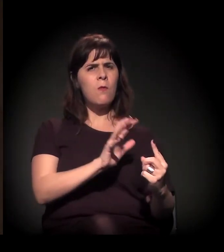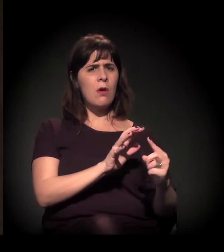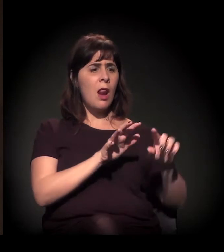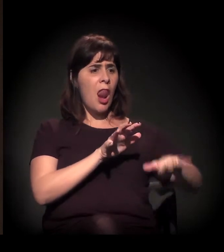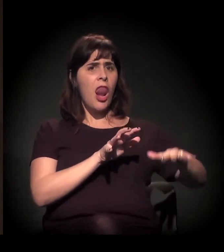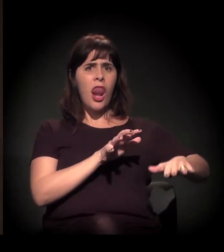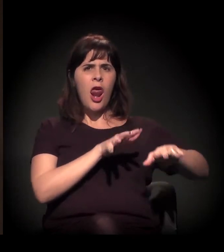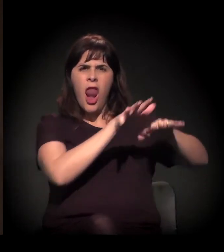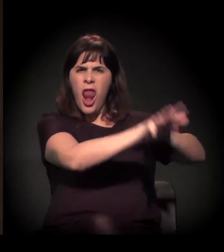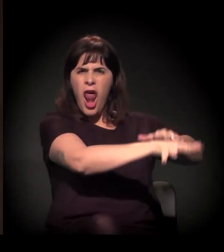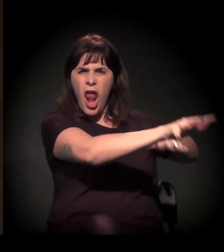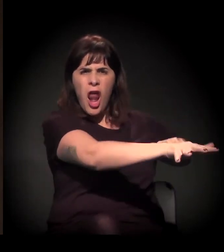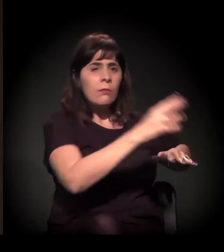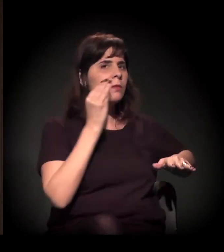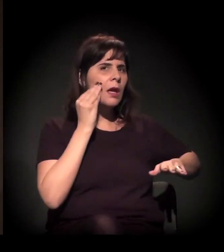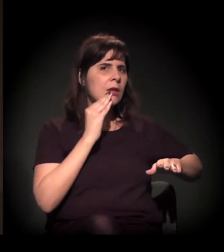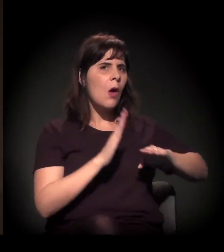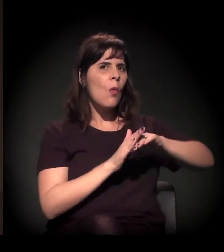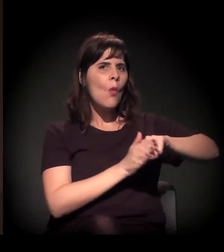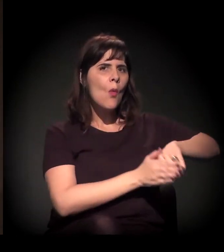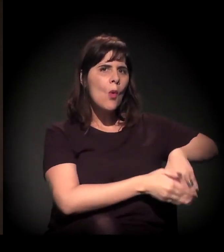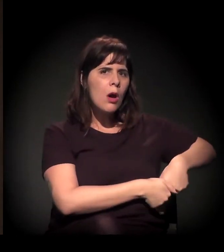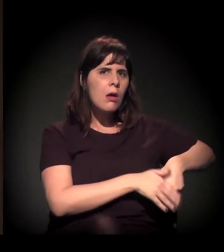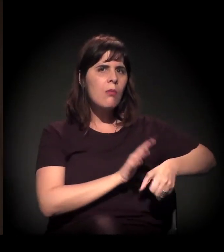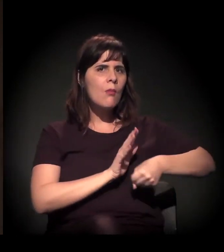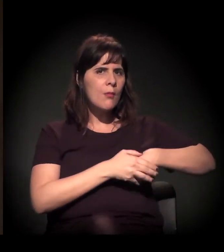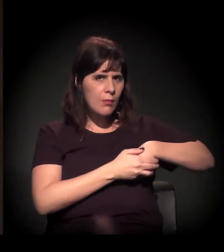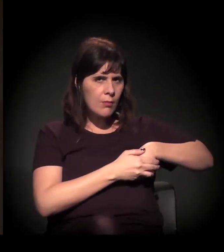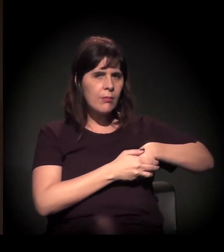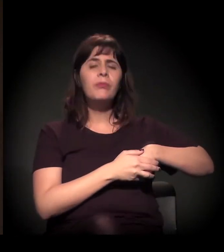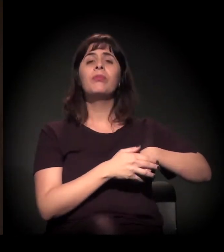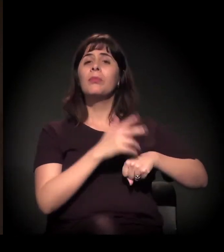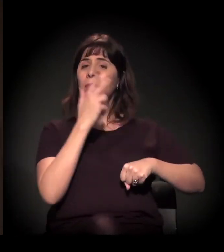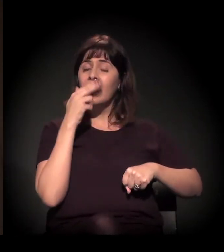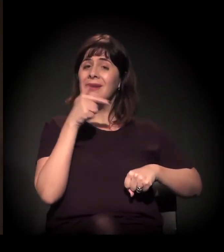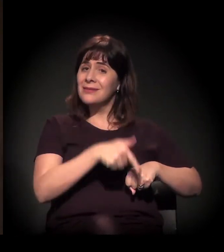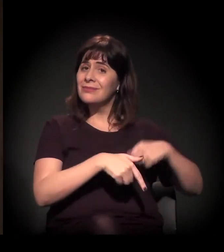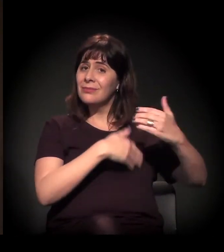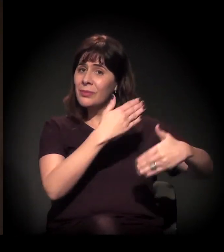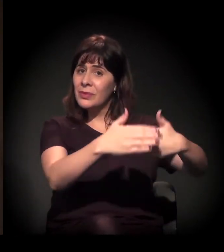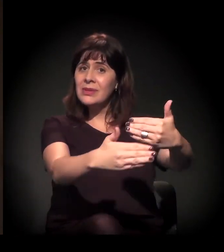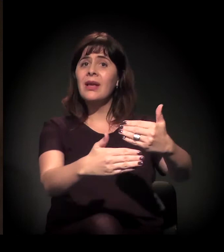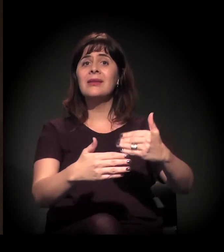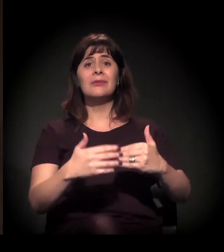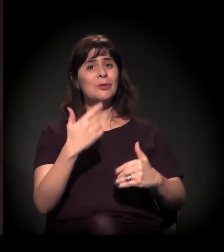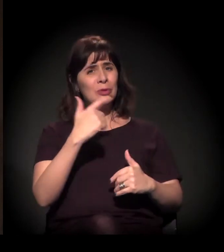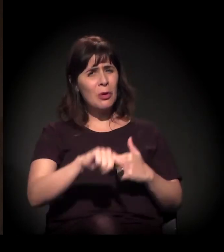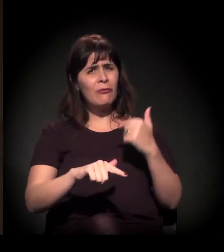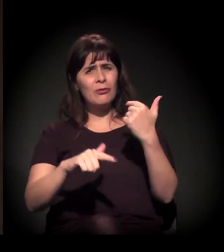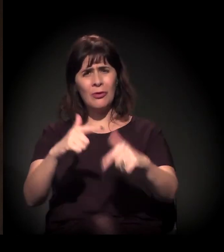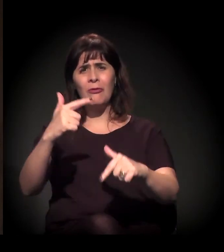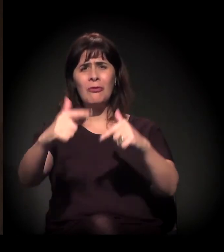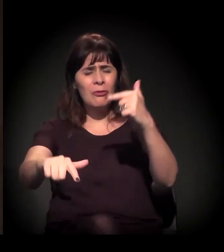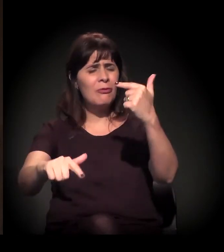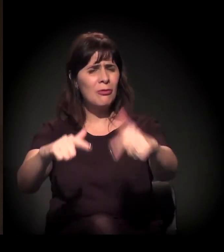E esse processo se repetiu e se replicou nos conflitos de luta pela terra